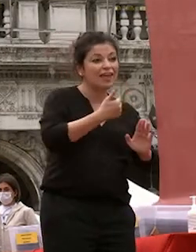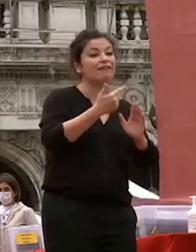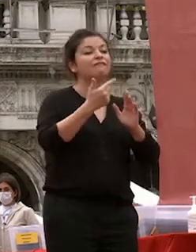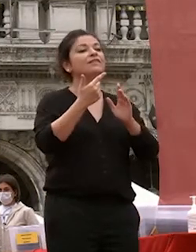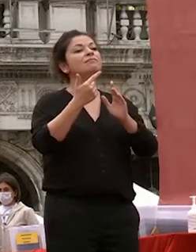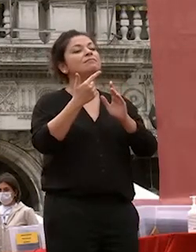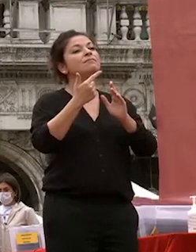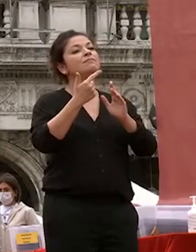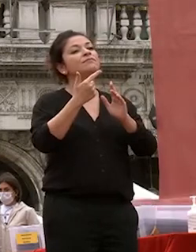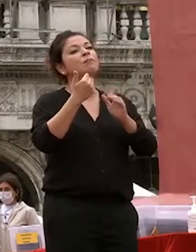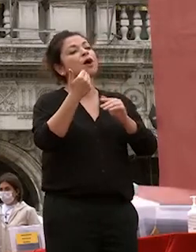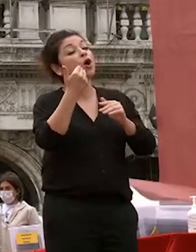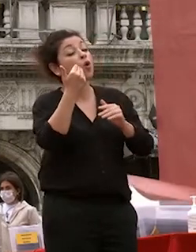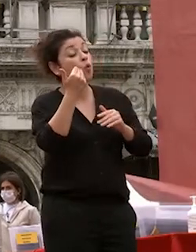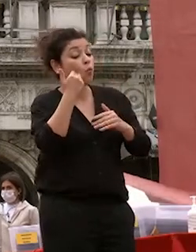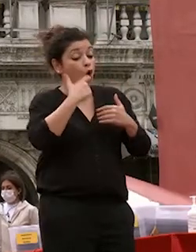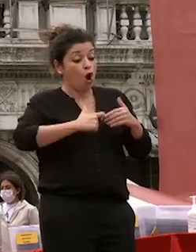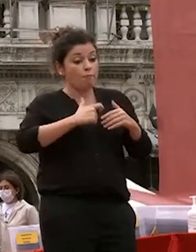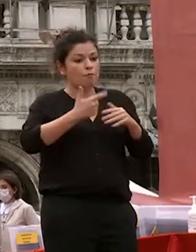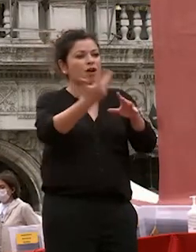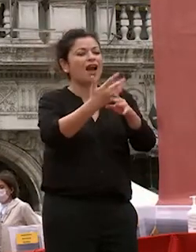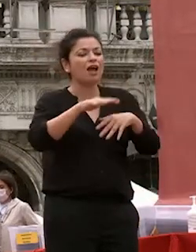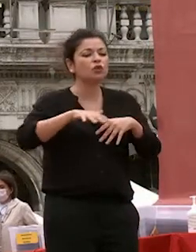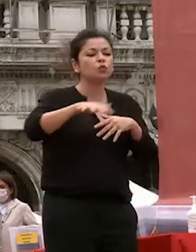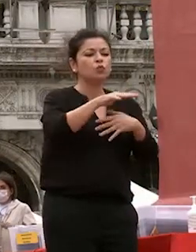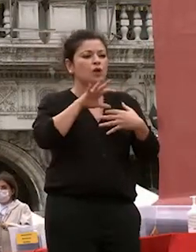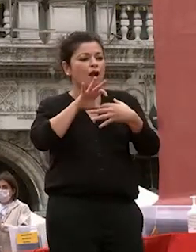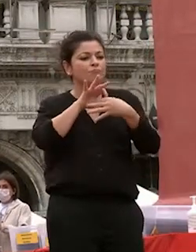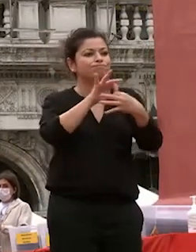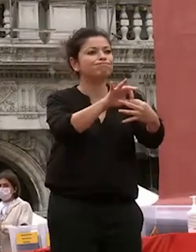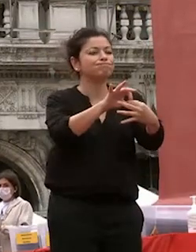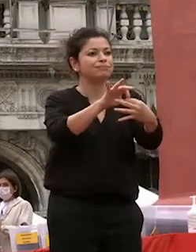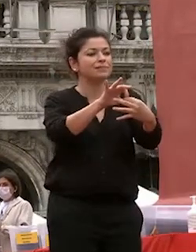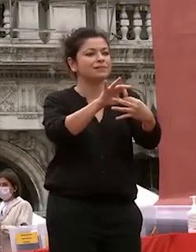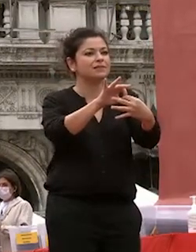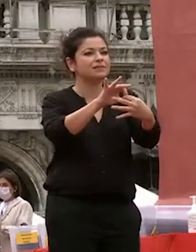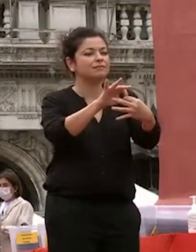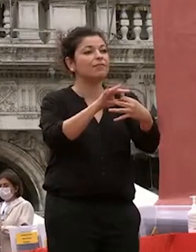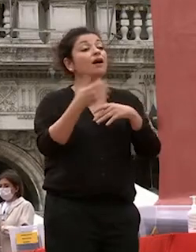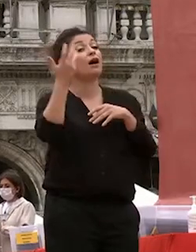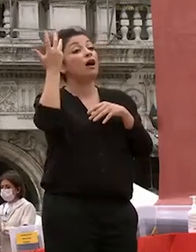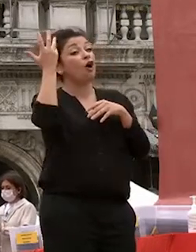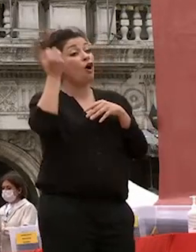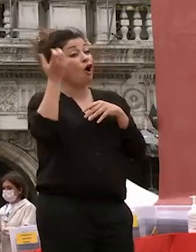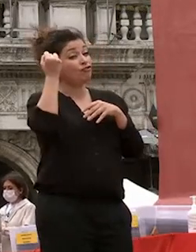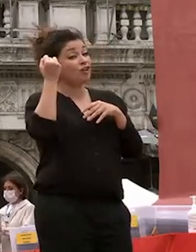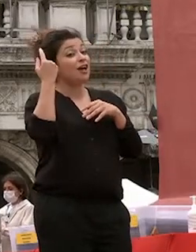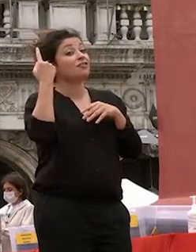uomini e fra l'uomo e la natura se capite questo concetto capite anche